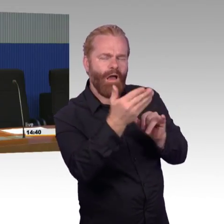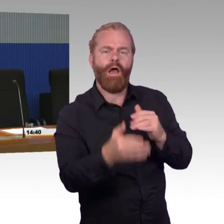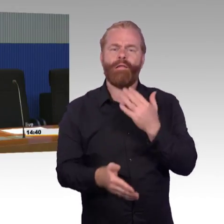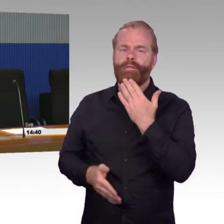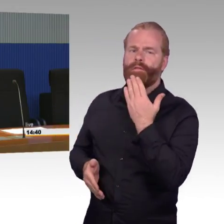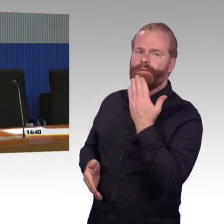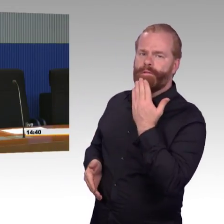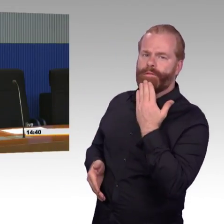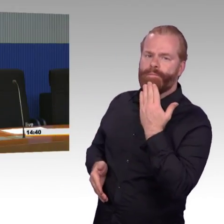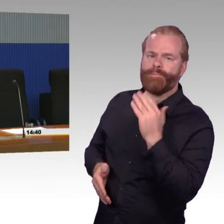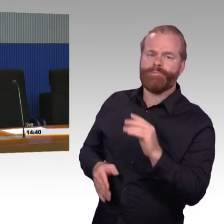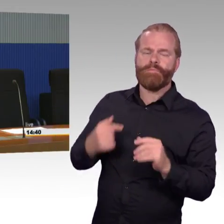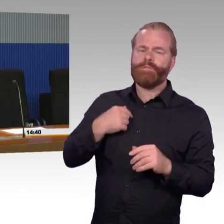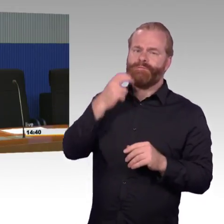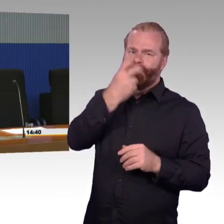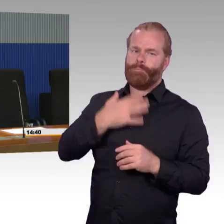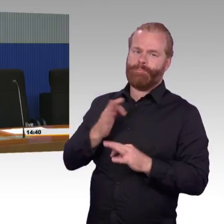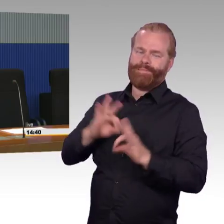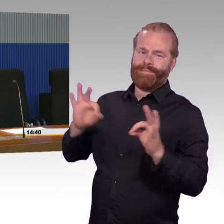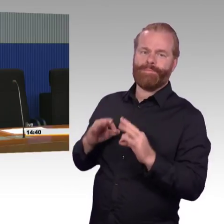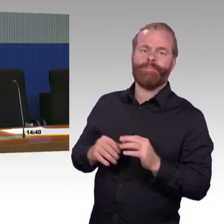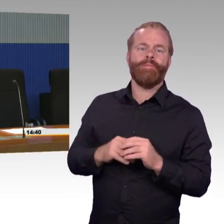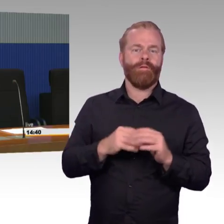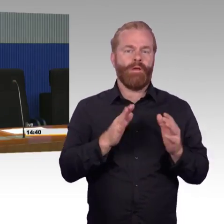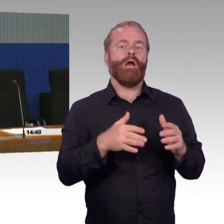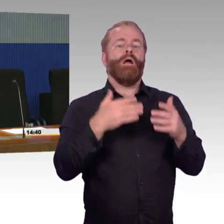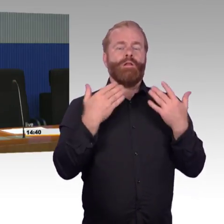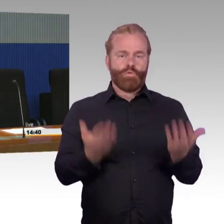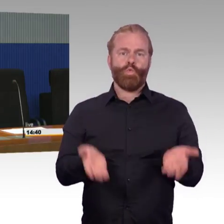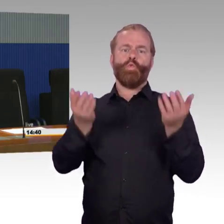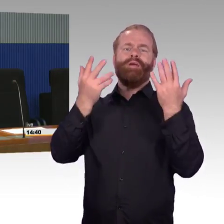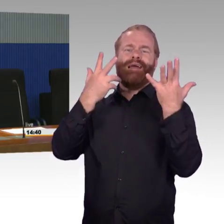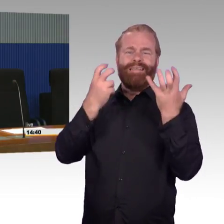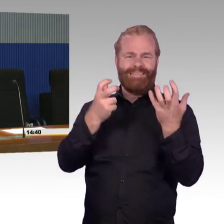Welches Fahrzeug dann da eingesetzt wird und ob das Fahrzeug dann zum Bahnsteig passt,